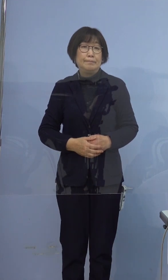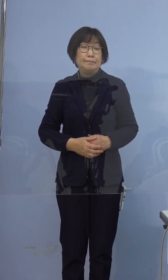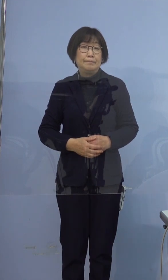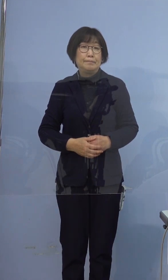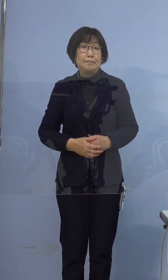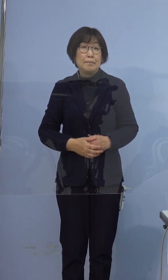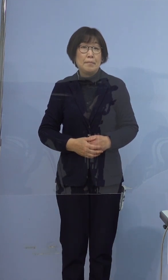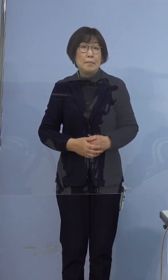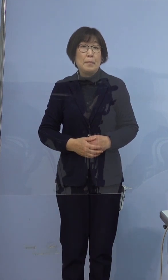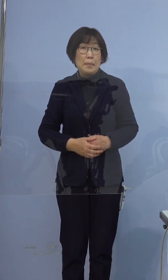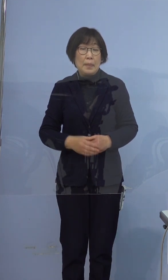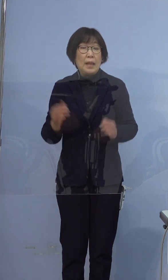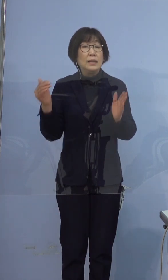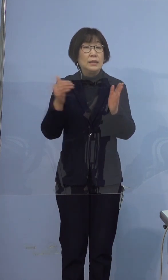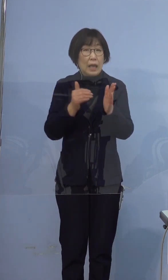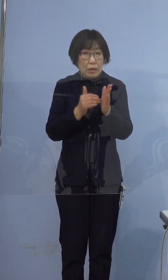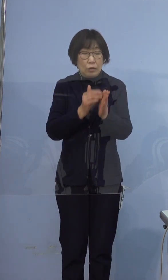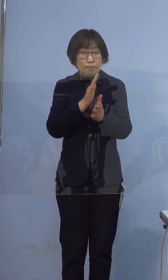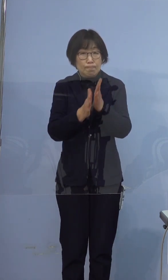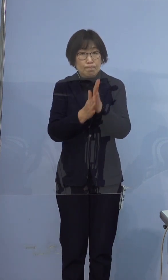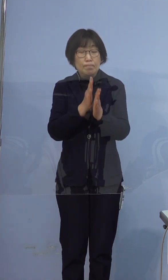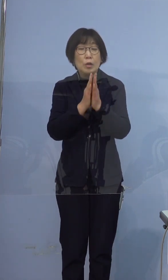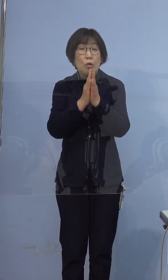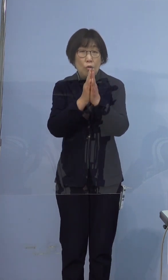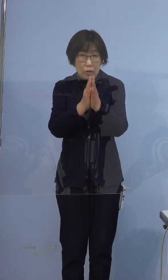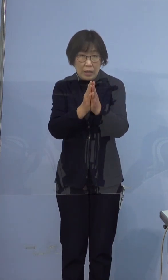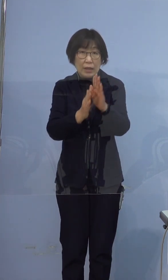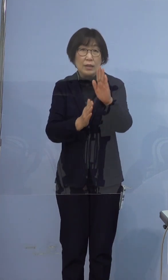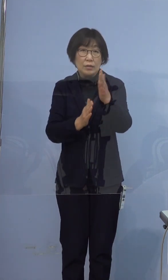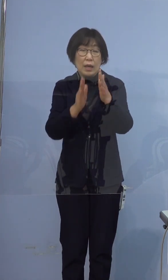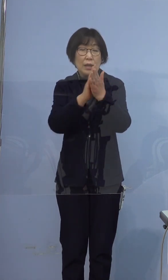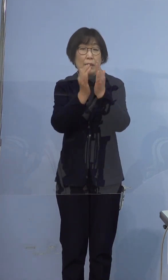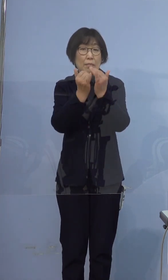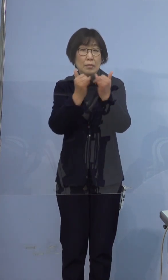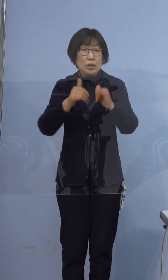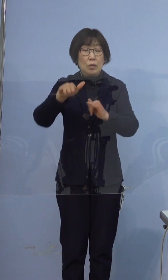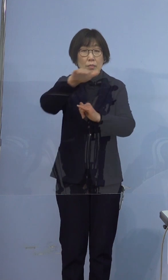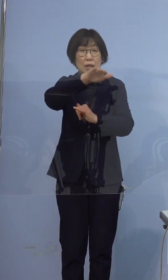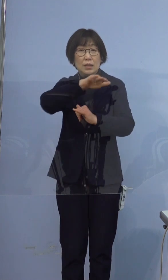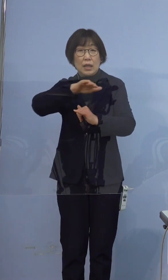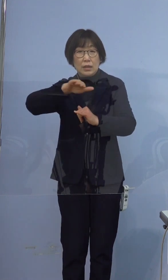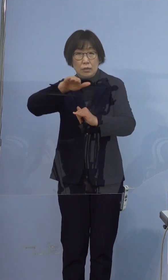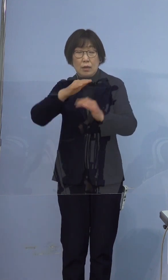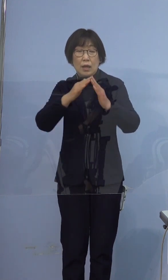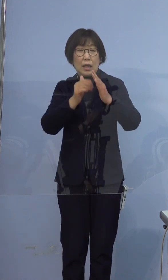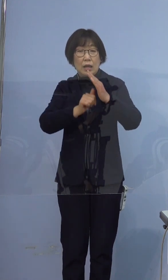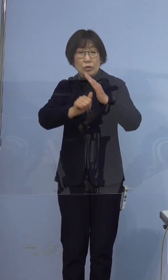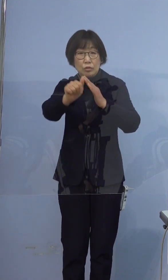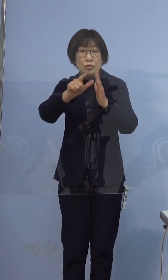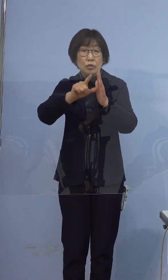最後に繰り返しのお願いでございますが 県民の皆さま方には外出時のマスクの着用